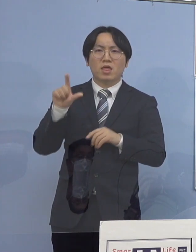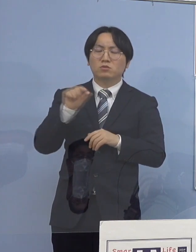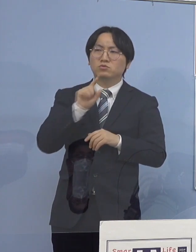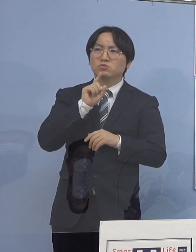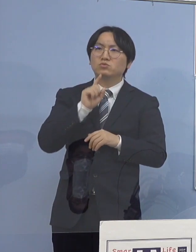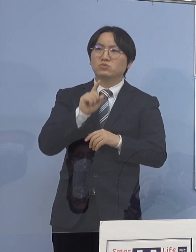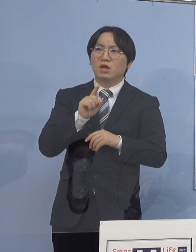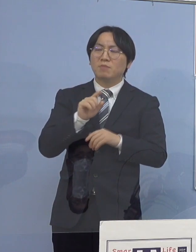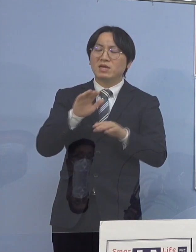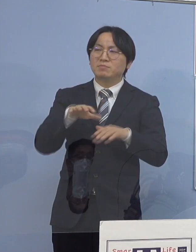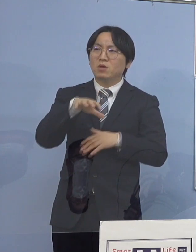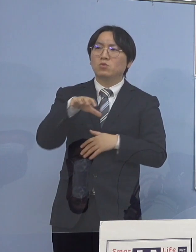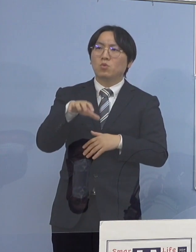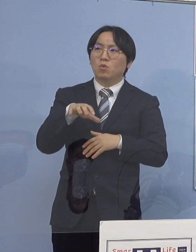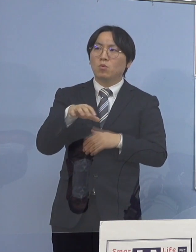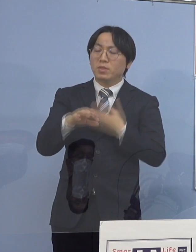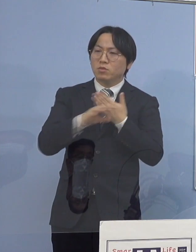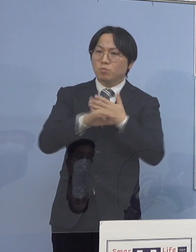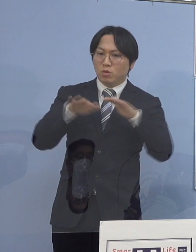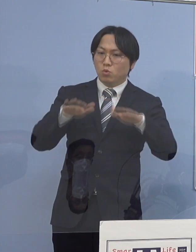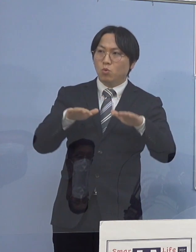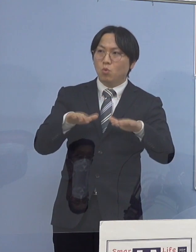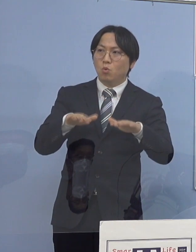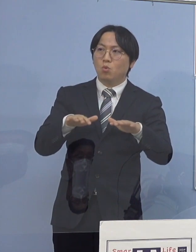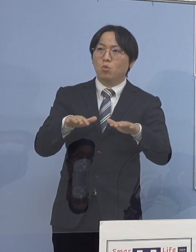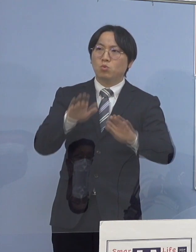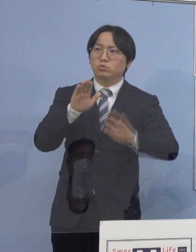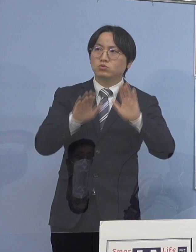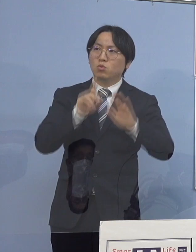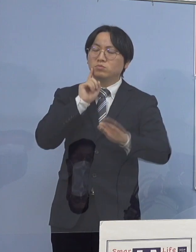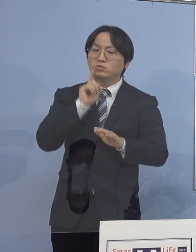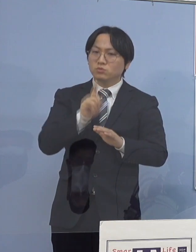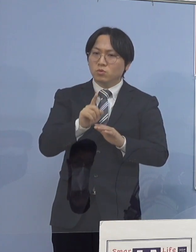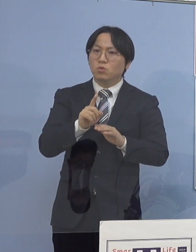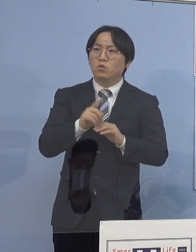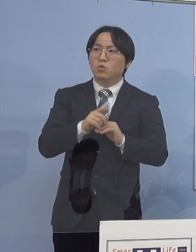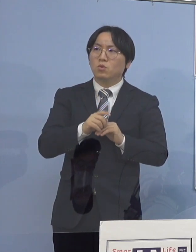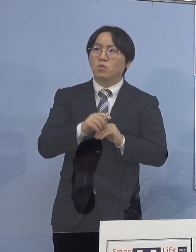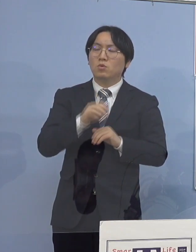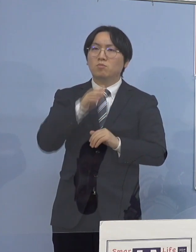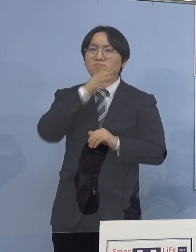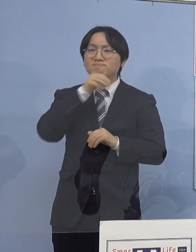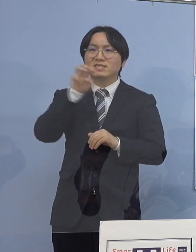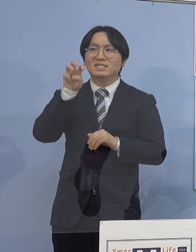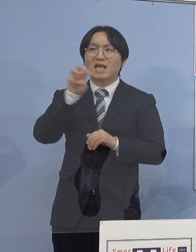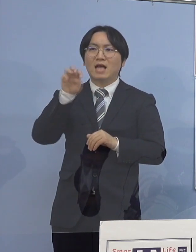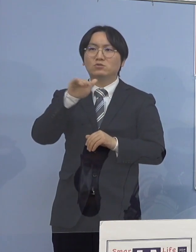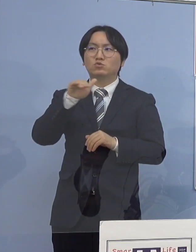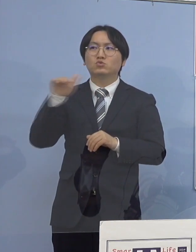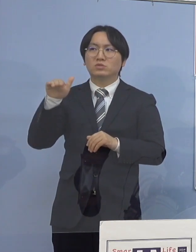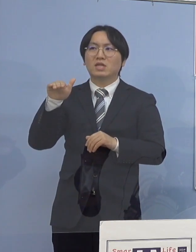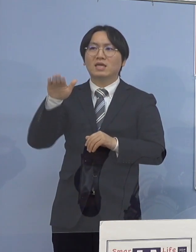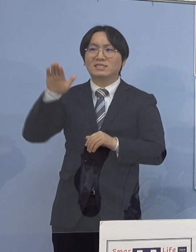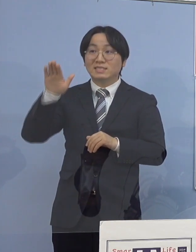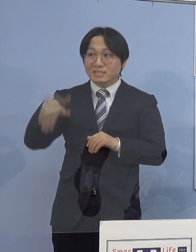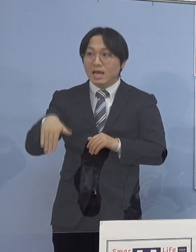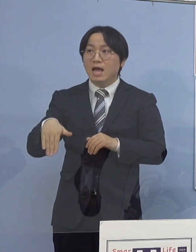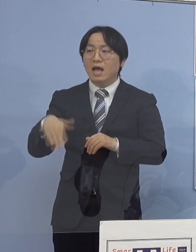例えば、今日の状況を見たとしても 30（歳）代以下が70人ですね